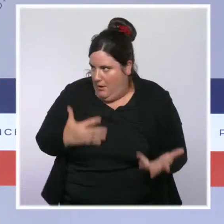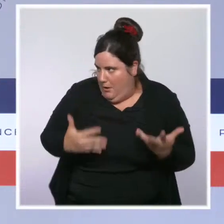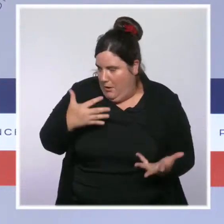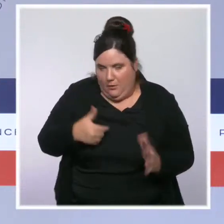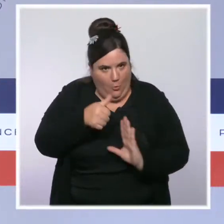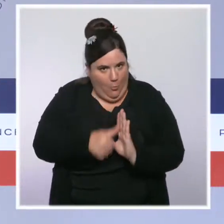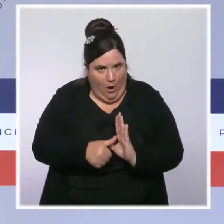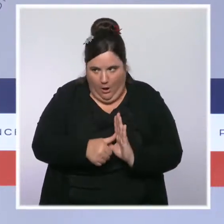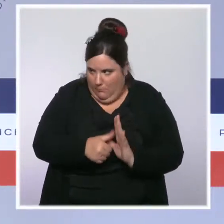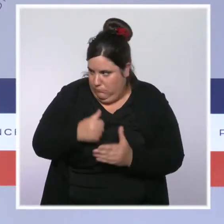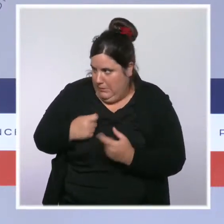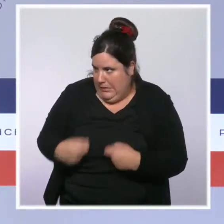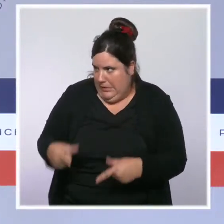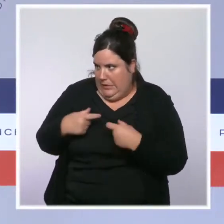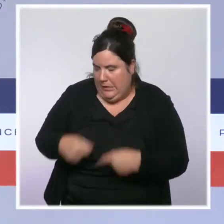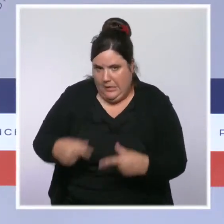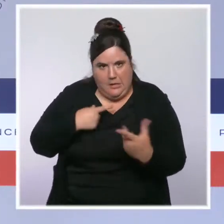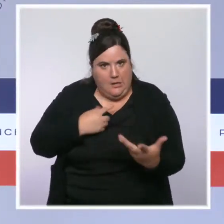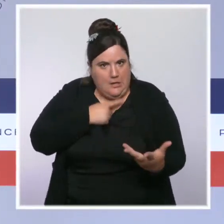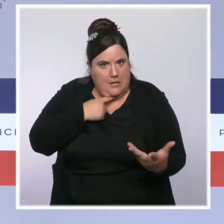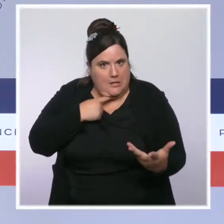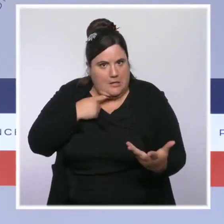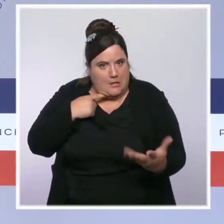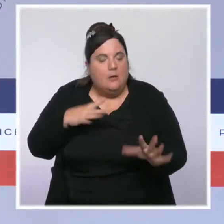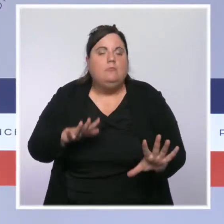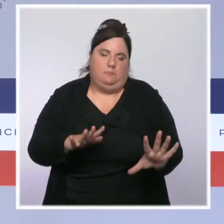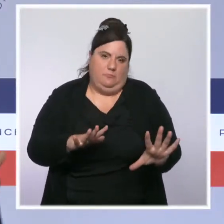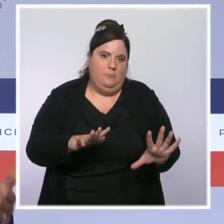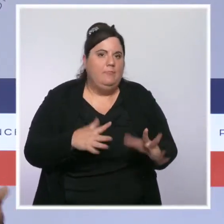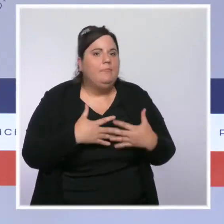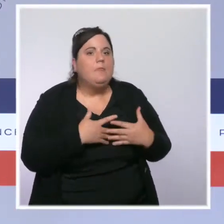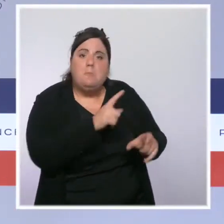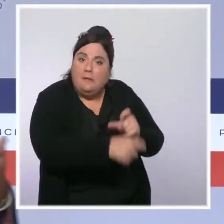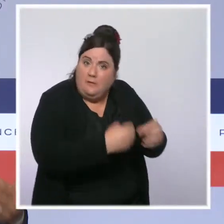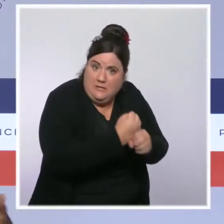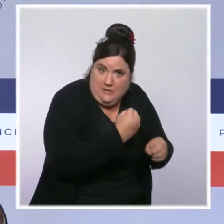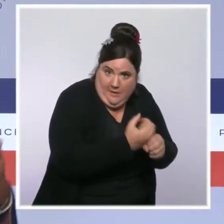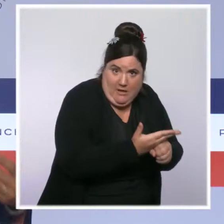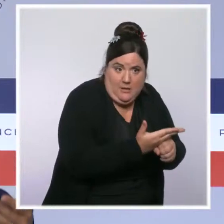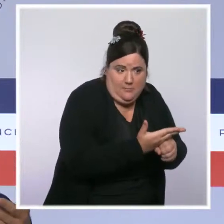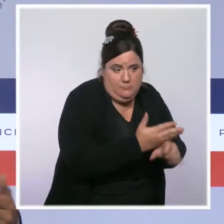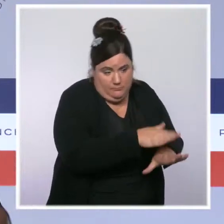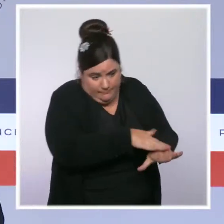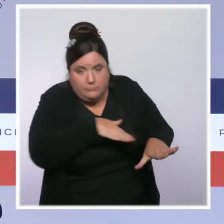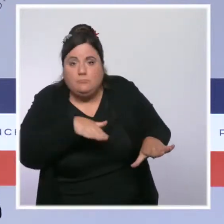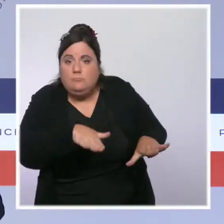pour augmenter le pouvoir d'achat de celles et ceux qui travaillent, avec les revalorisations automatiques liées à l'inflation,